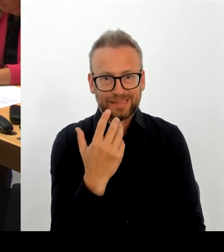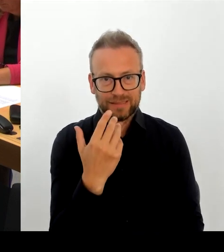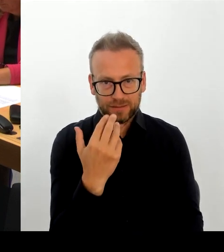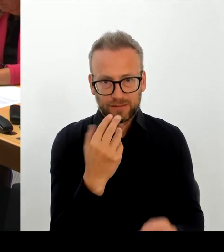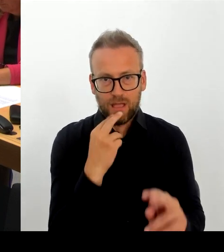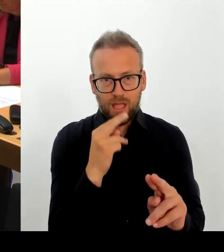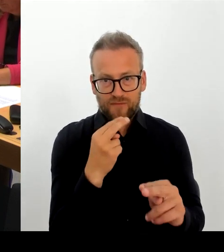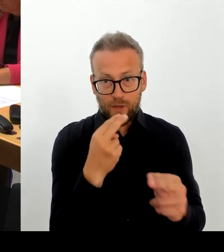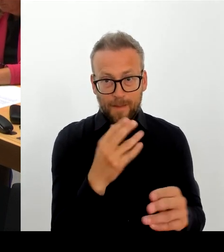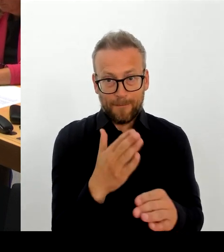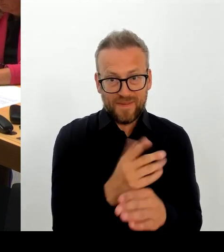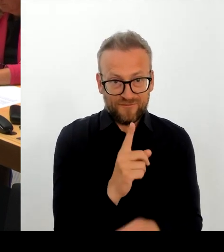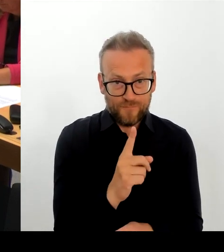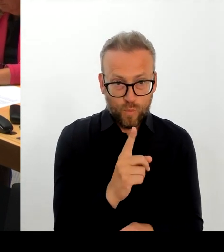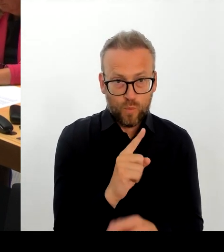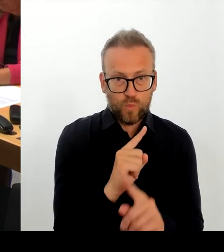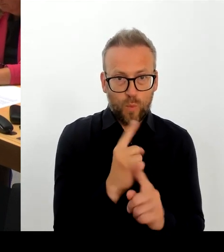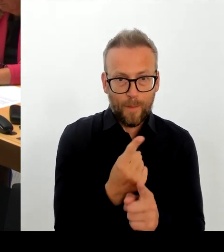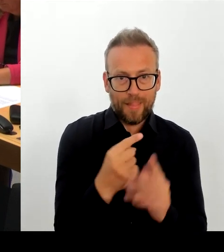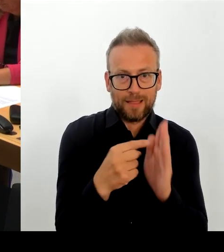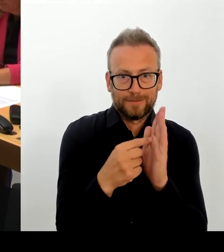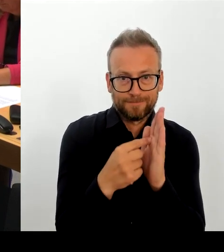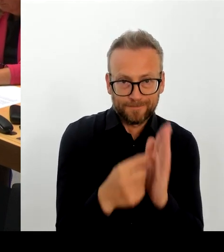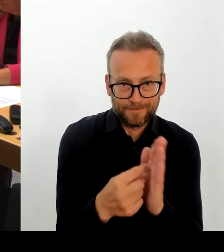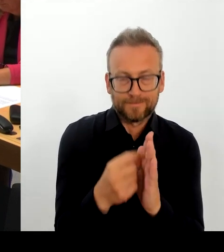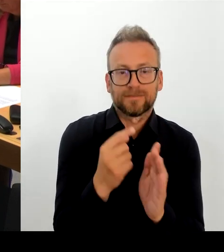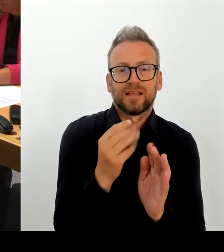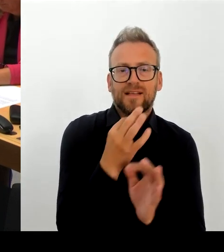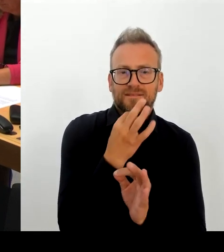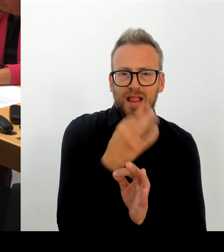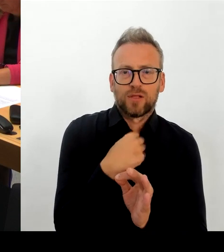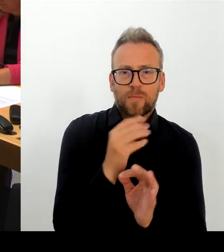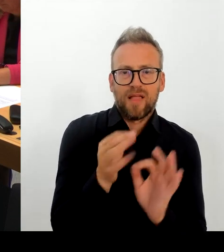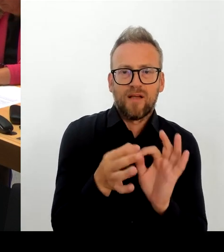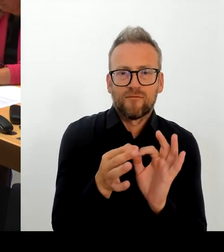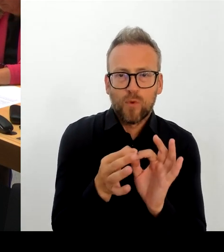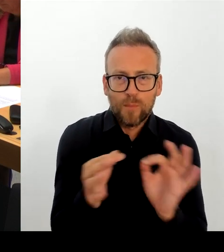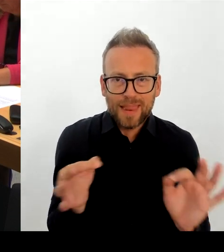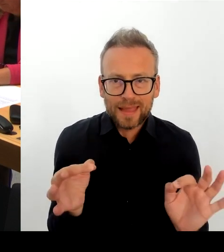nicht kenne, auch hier gilt, das sollten Sie dann im Kulturausschuss des Bundestages nachfragen lassen.